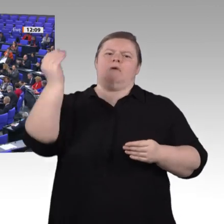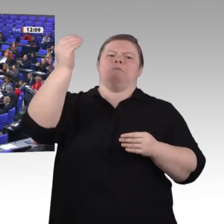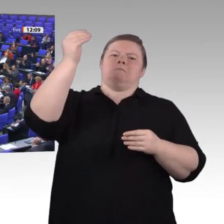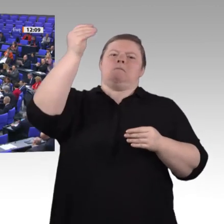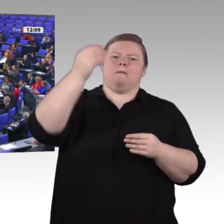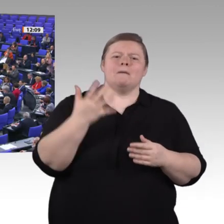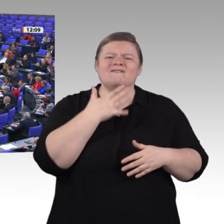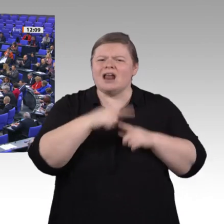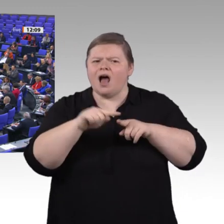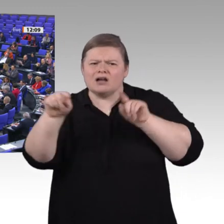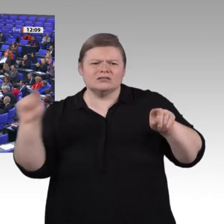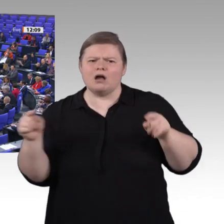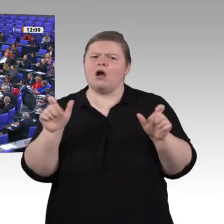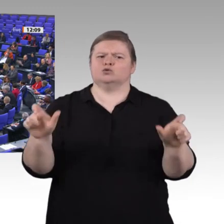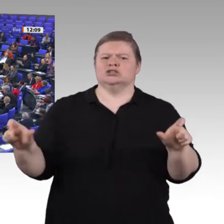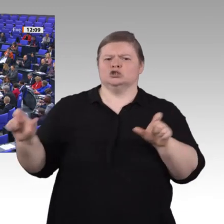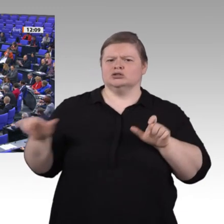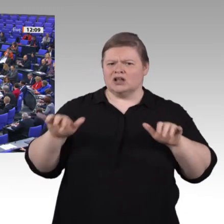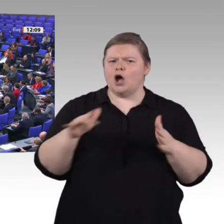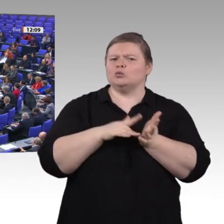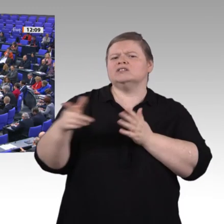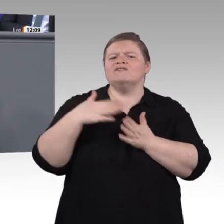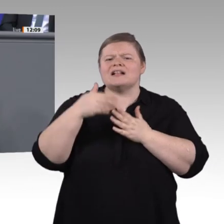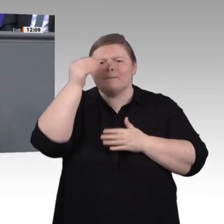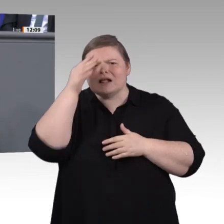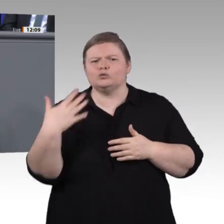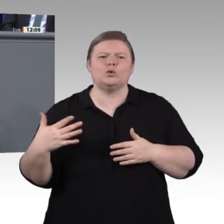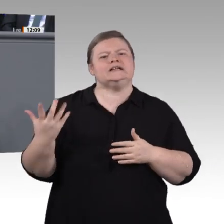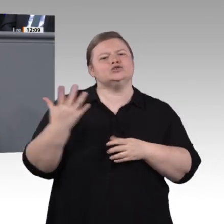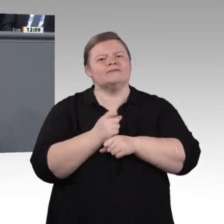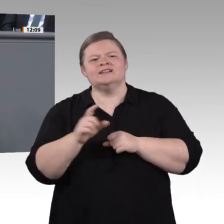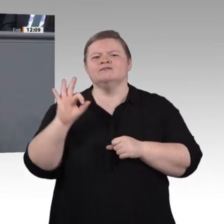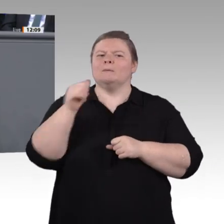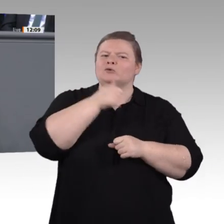Darauf müssen und wollen wir in der verbleibenden Zeit Antworten finden. Ich bin mir sicher: